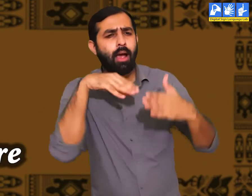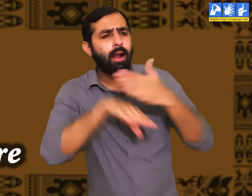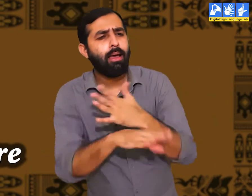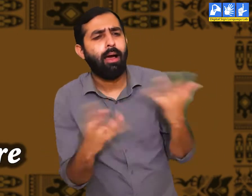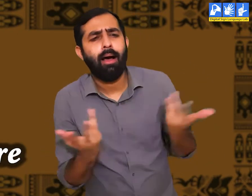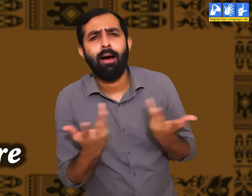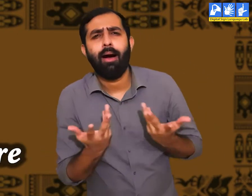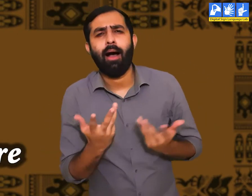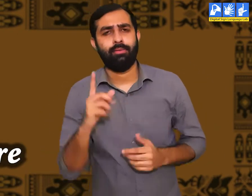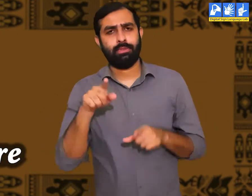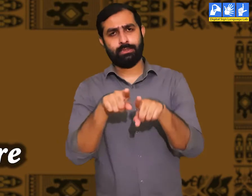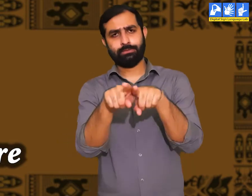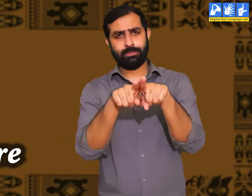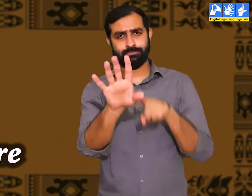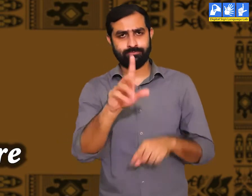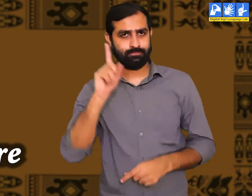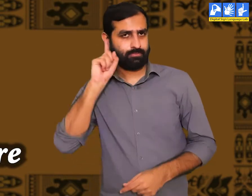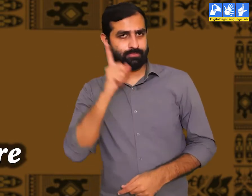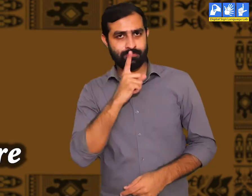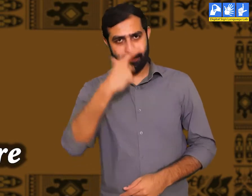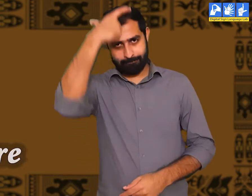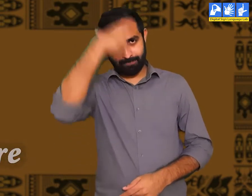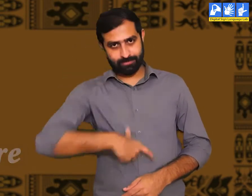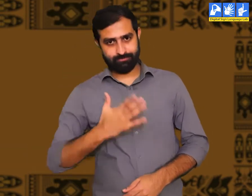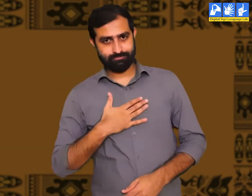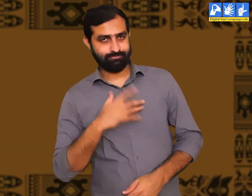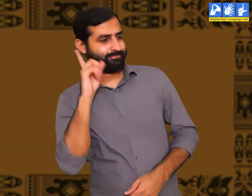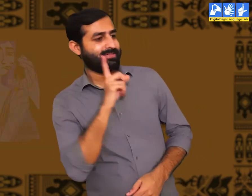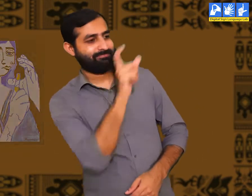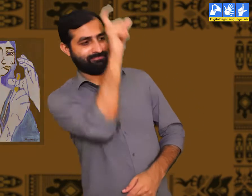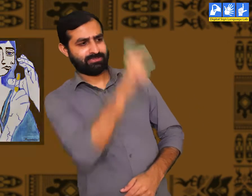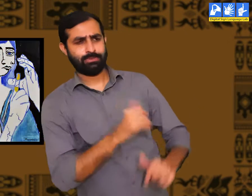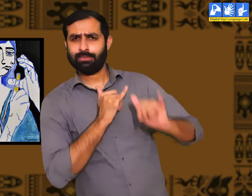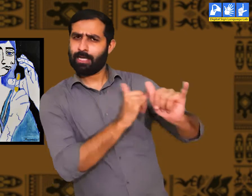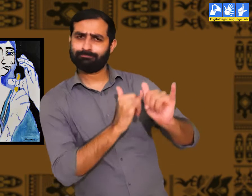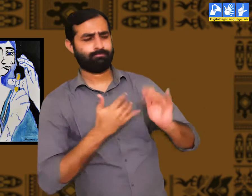पहला मैं आप को एक उदहारण देकर समझाता हूँ। बधिरजनों की अपनी संस्कृति होती हैं।